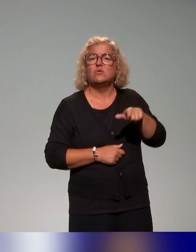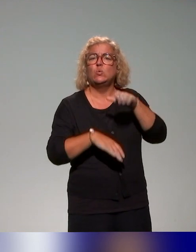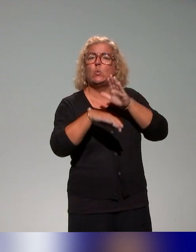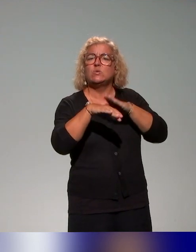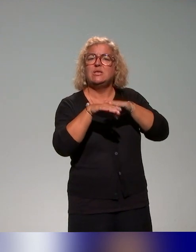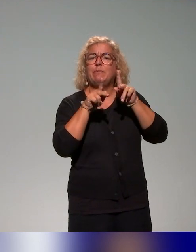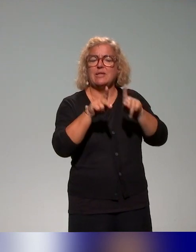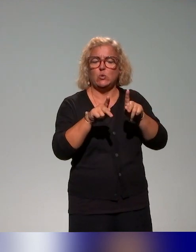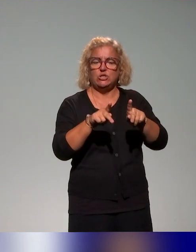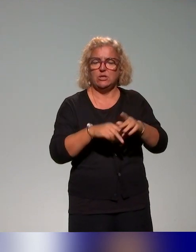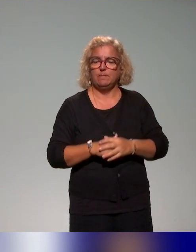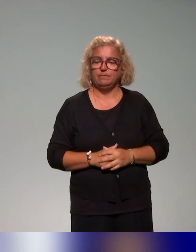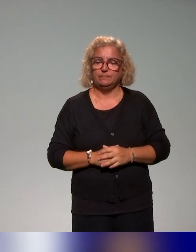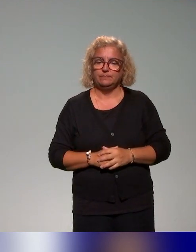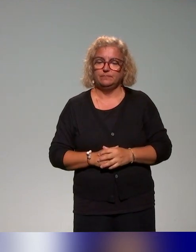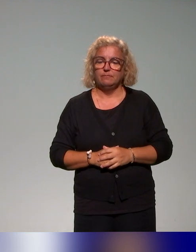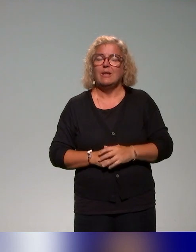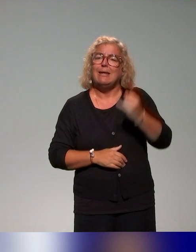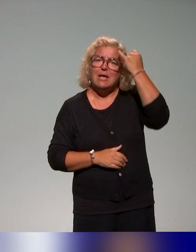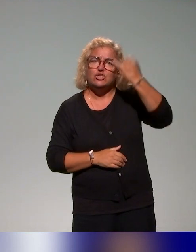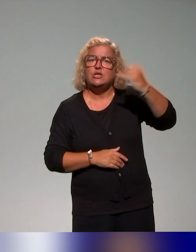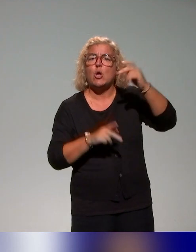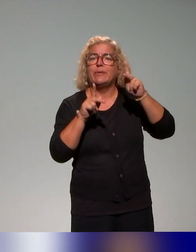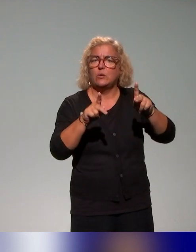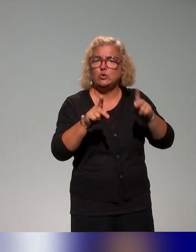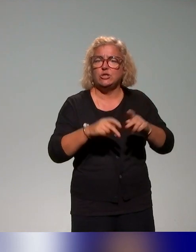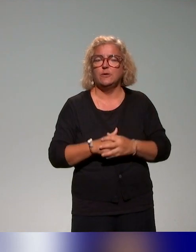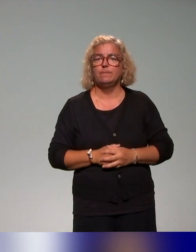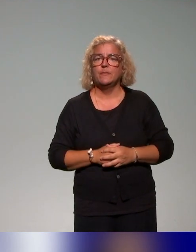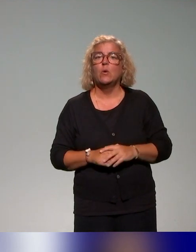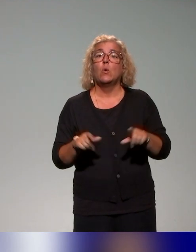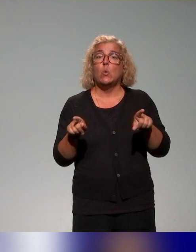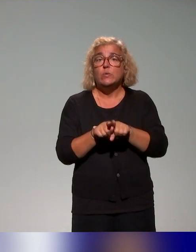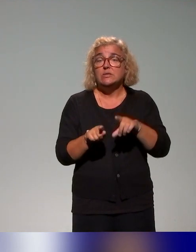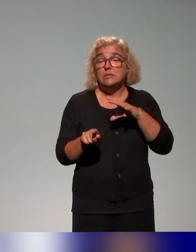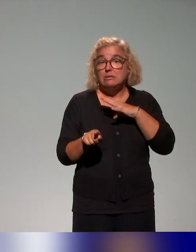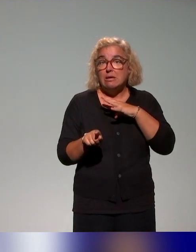Et avec les acteurs des établissements, on a un groupe de travail.